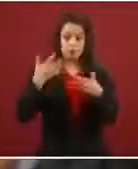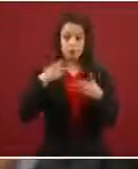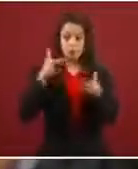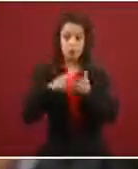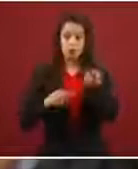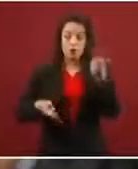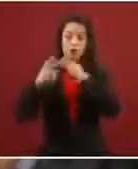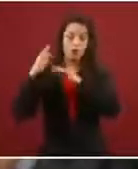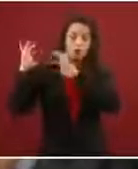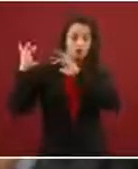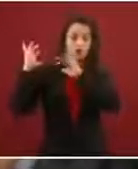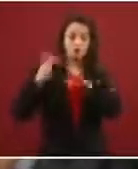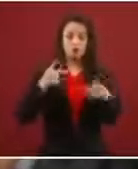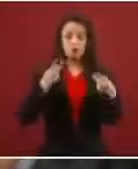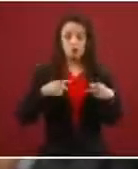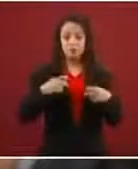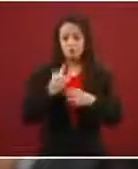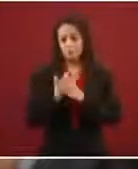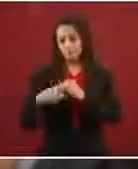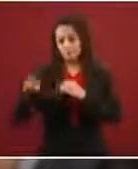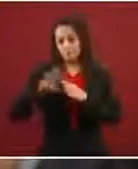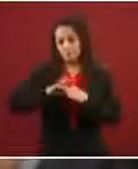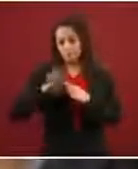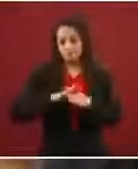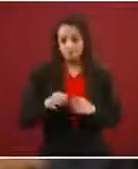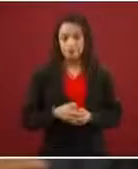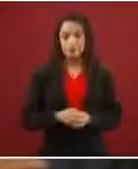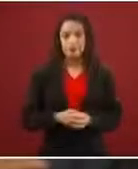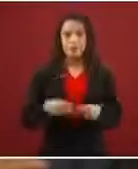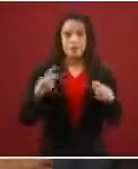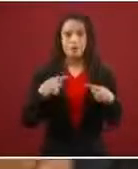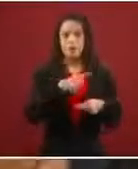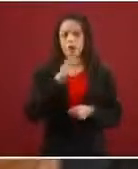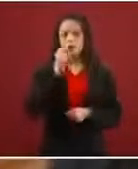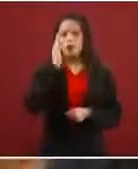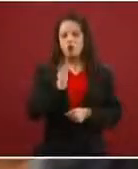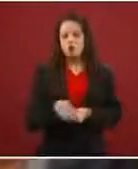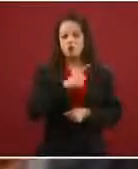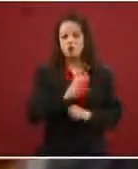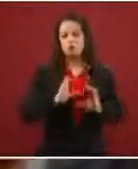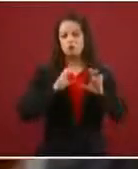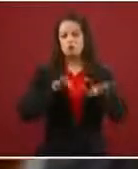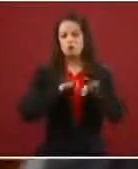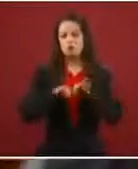Los migrantes que deciden no aceptar ningún empleo en la frontera sur y que buscan esta